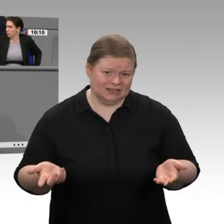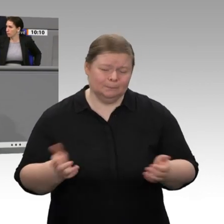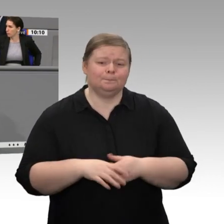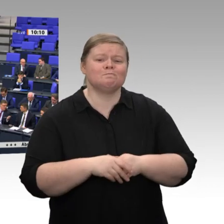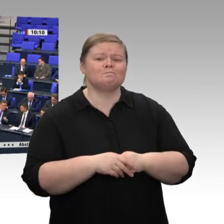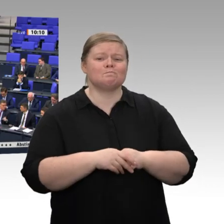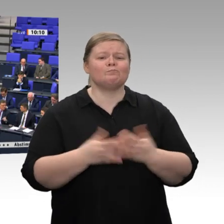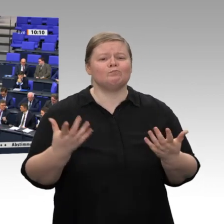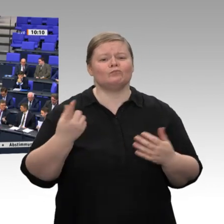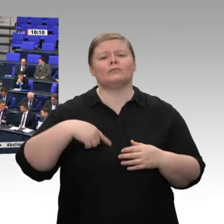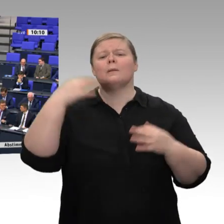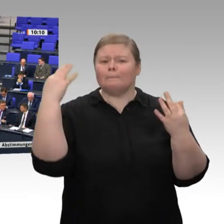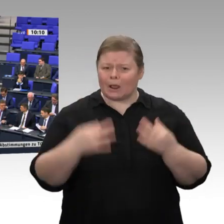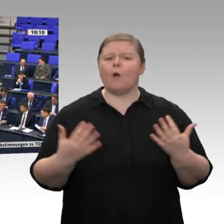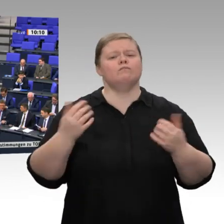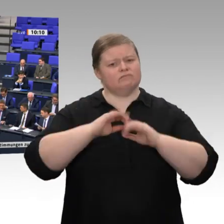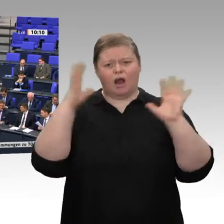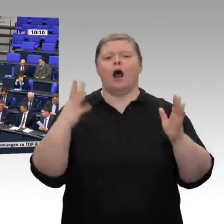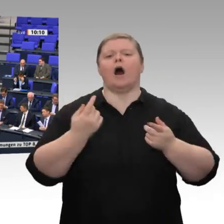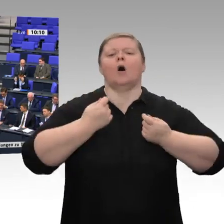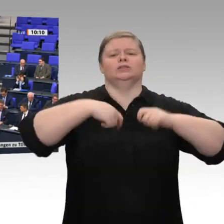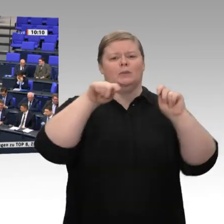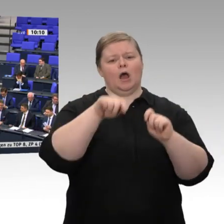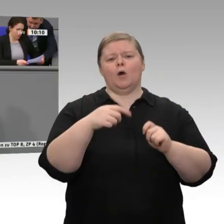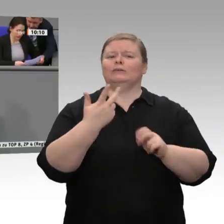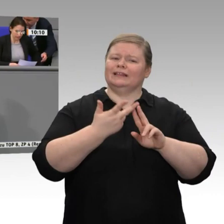Wir laufen sehenden Auges in eine Ökostrom- und Versorgungslücke hinein. Damit gefährden